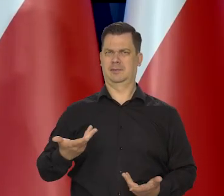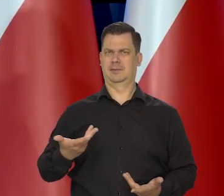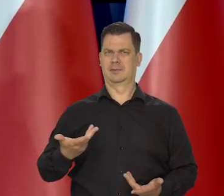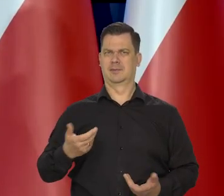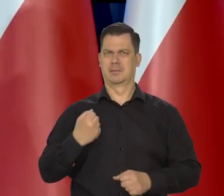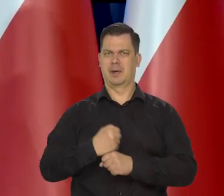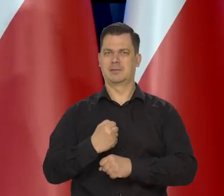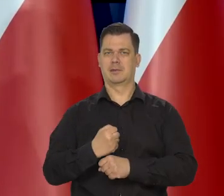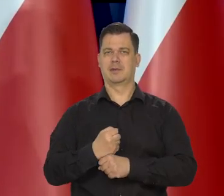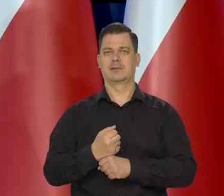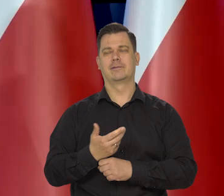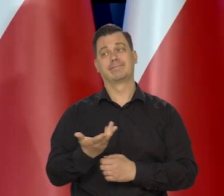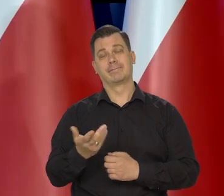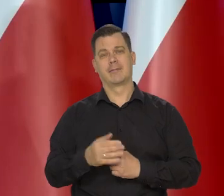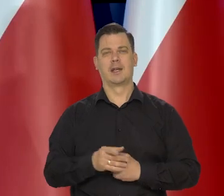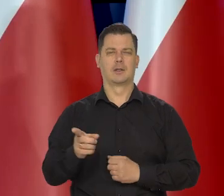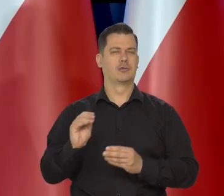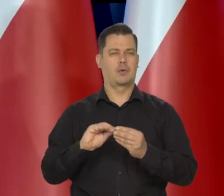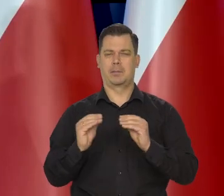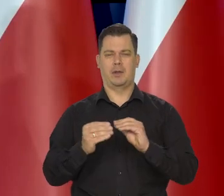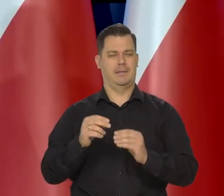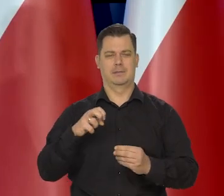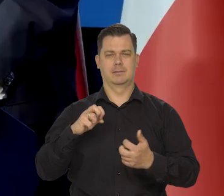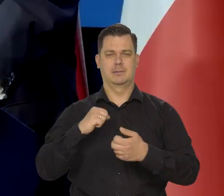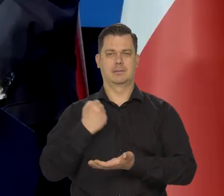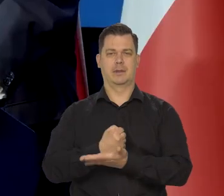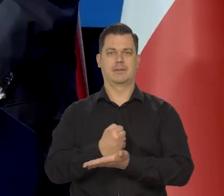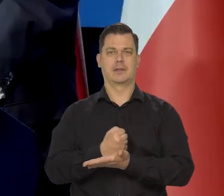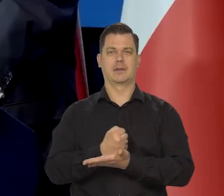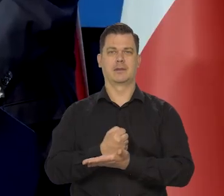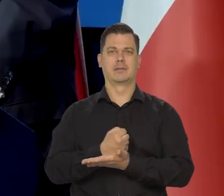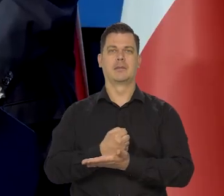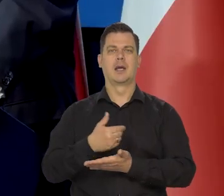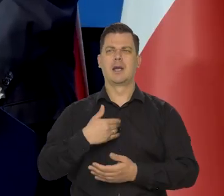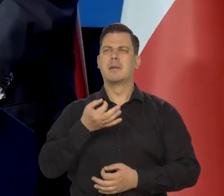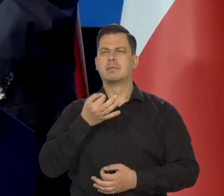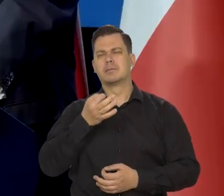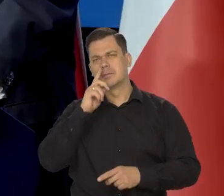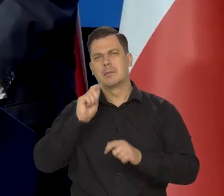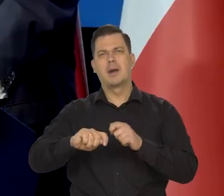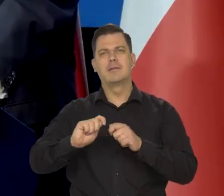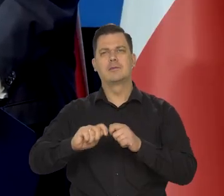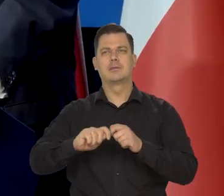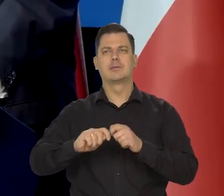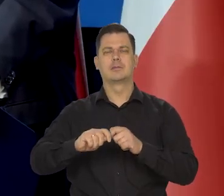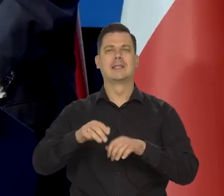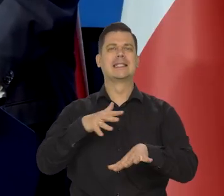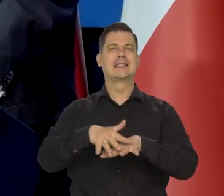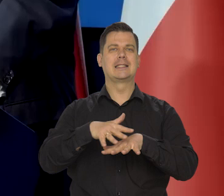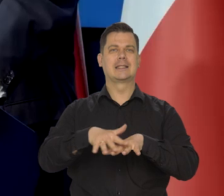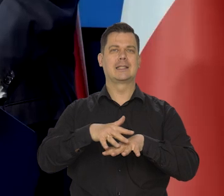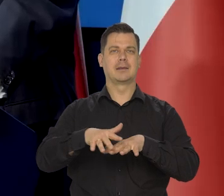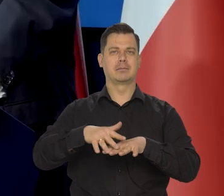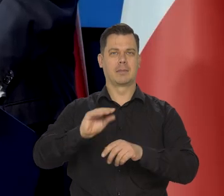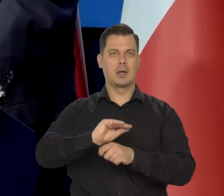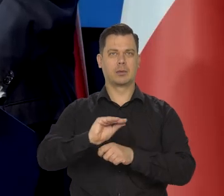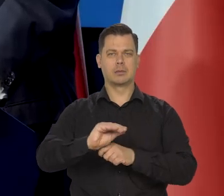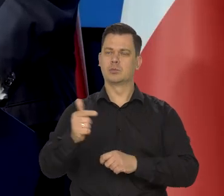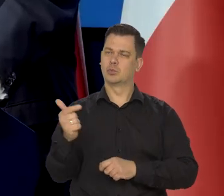No ale to jest inna kwestia, skomplikowana. Badałem ten system edukacji w różnych krajach, no to jakoś zręcznie musi być dobrze zrobione.